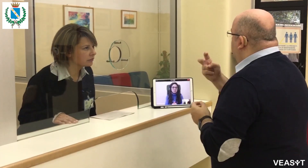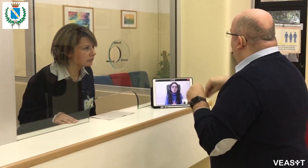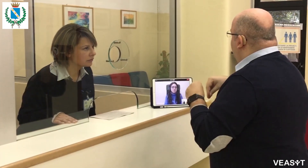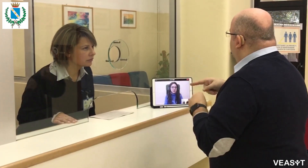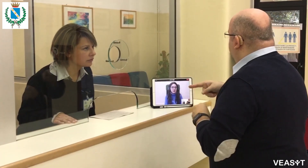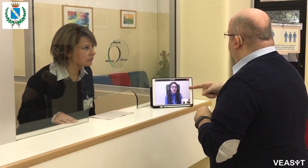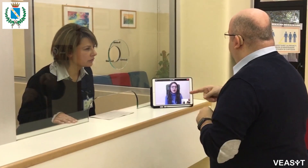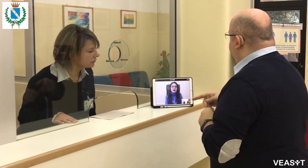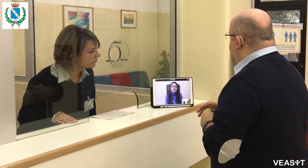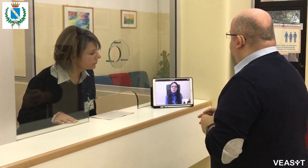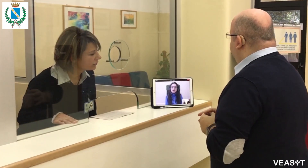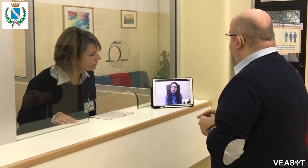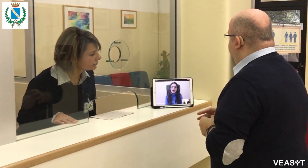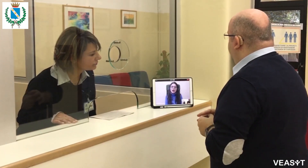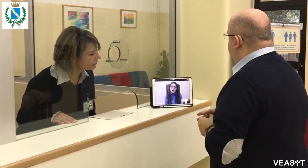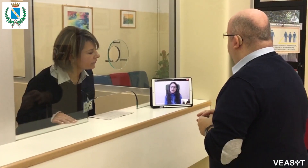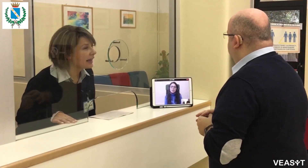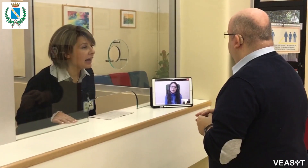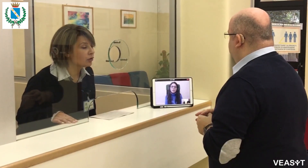Dove posso trovarlo?